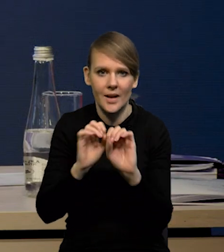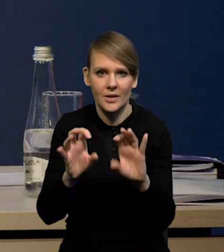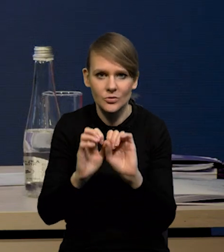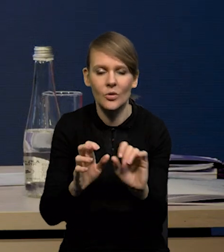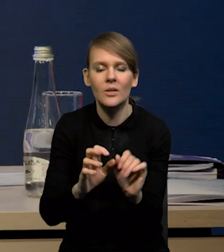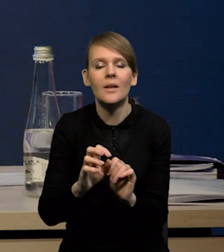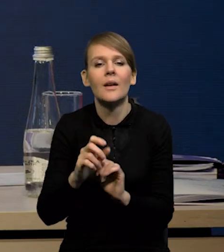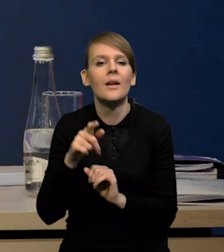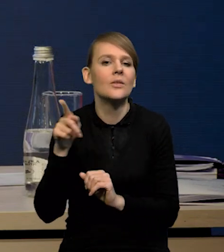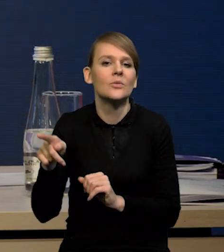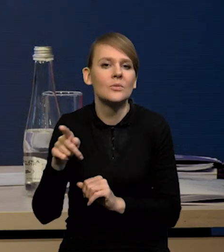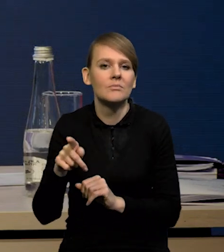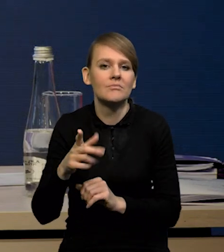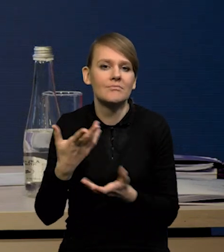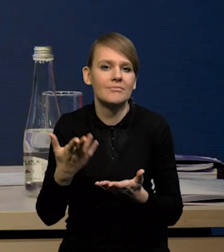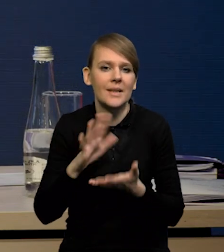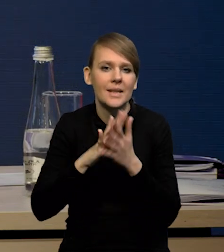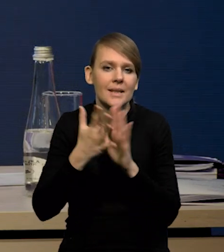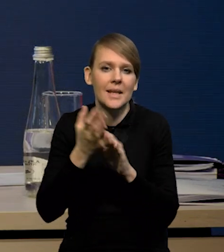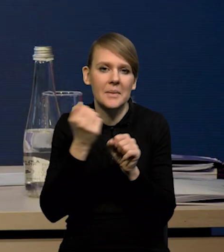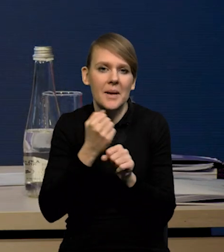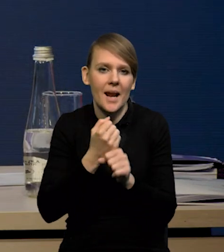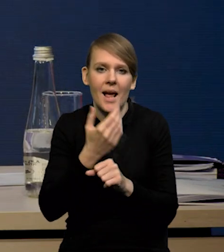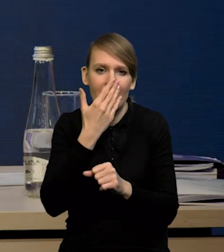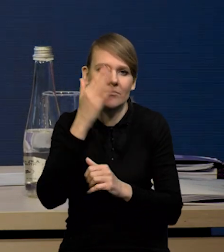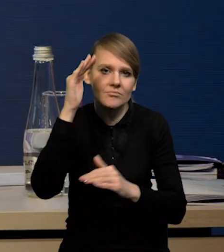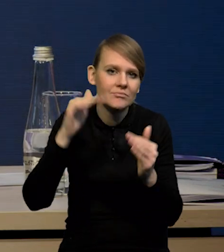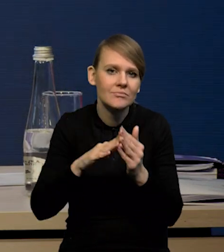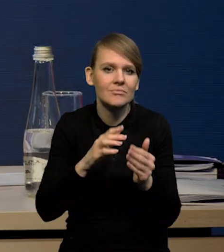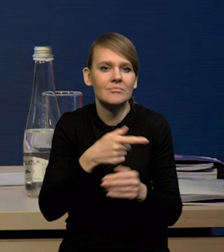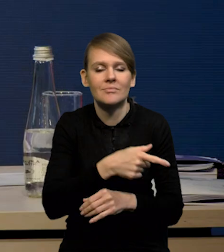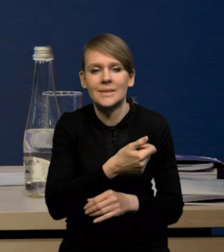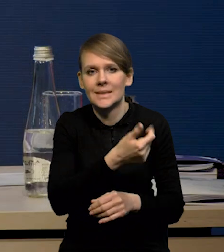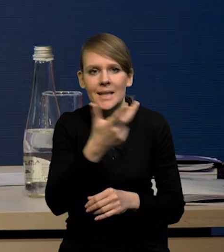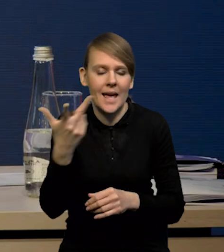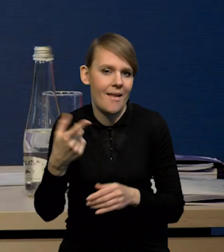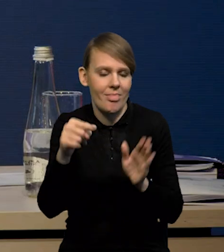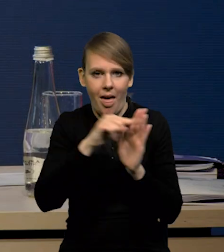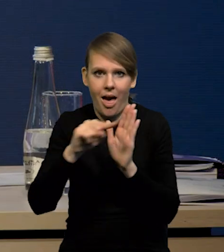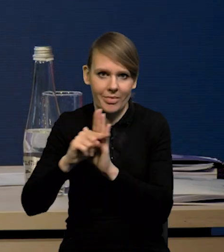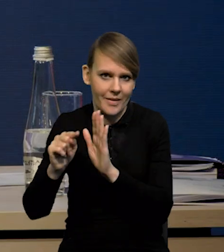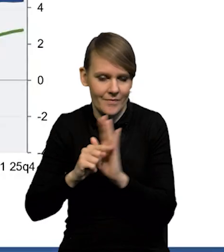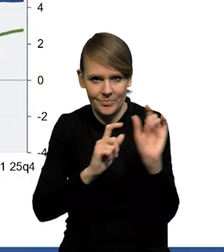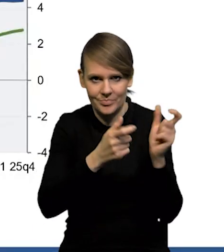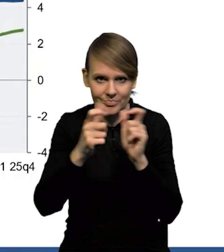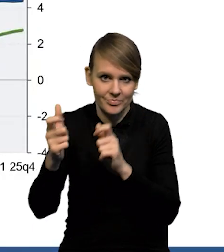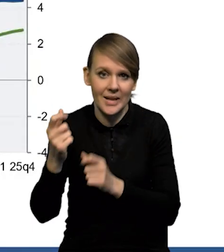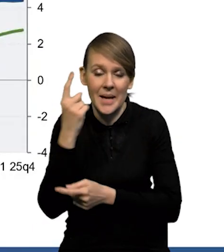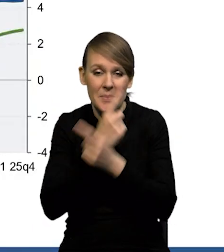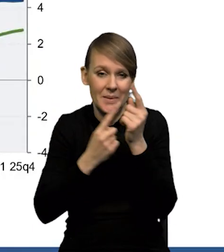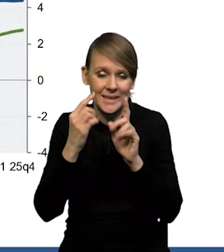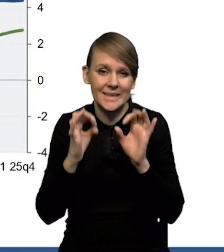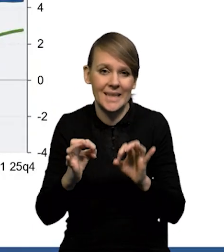w jaki sposób dostosowuje się rynek pracy do tej serii negatywnych wstrząsów. Wydaje się, że tym razem będzie to w większym stopniu